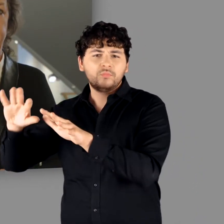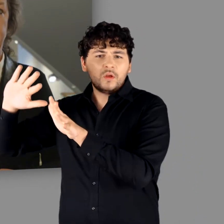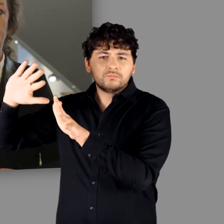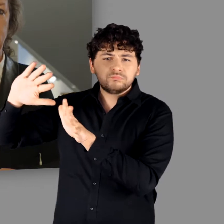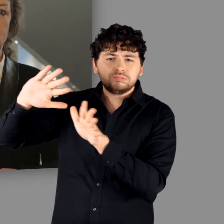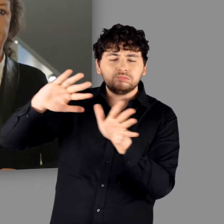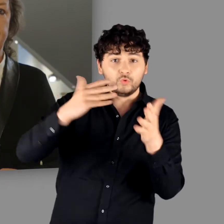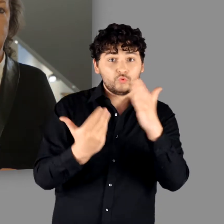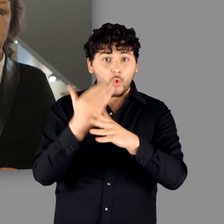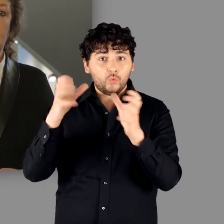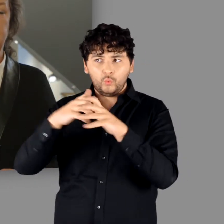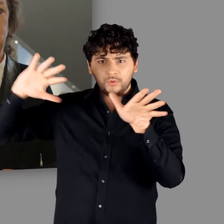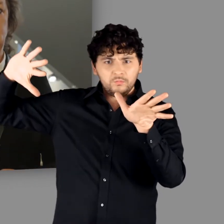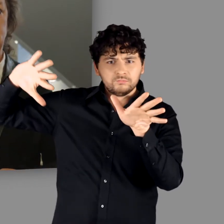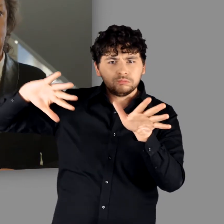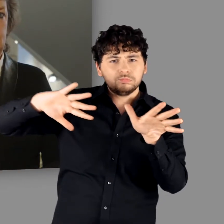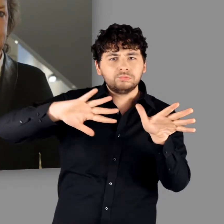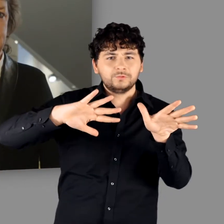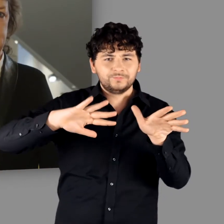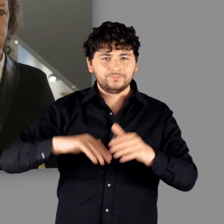Neue Gruppen nehmen ihn in Besitz.